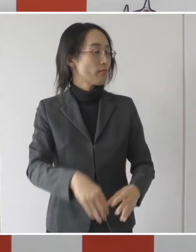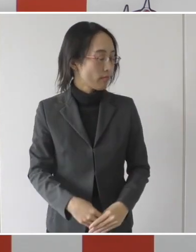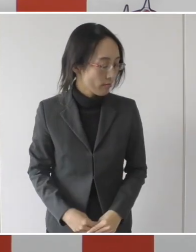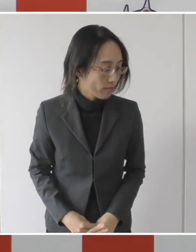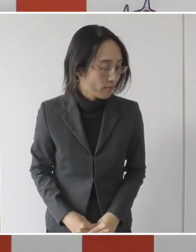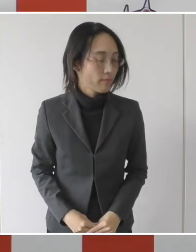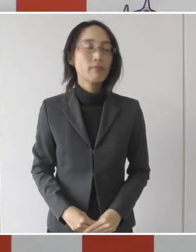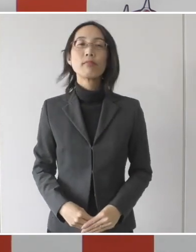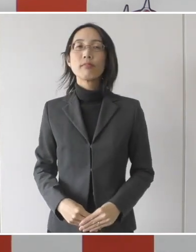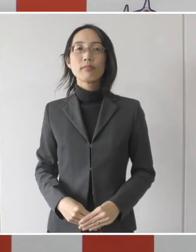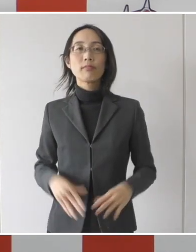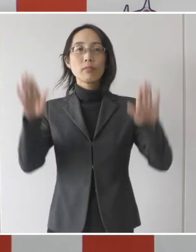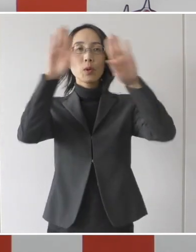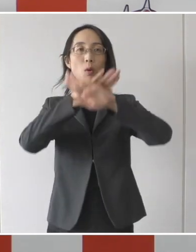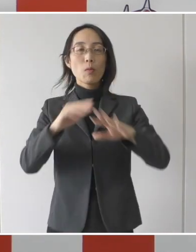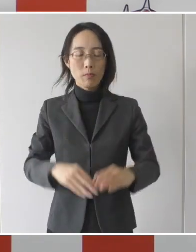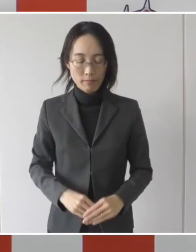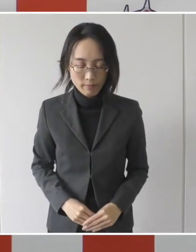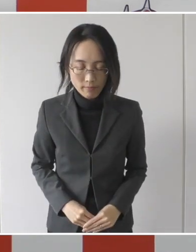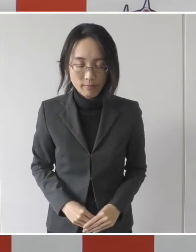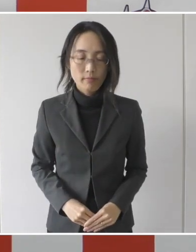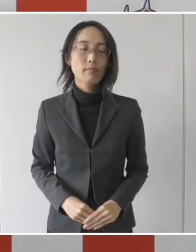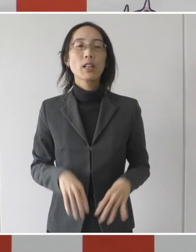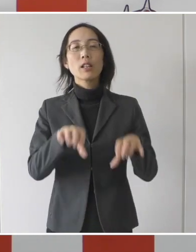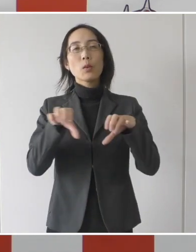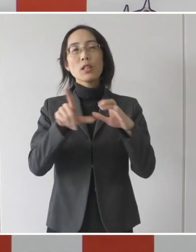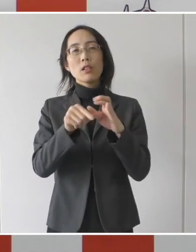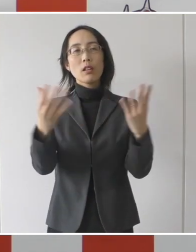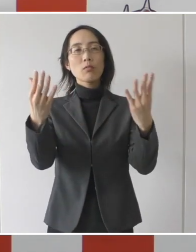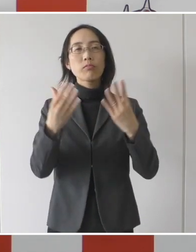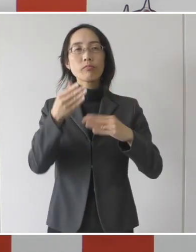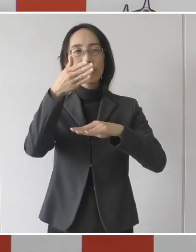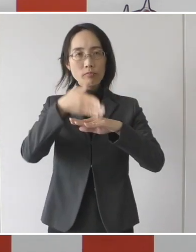皆さんこんばんは、お忙しいところありがとうございます。